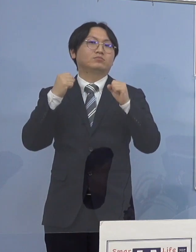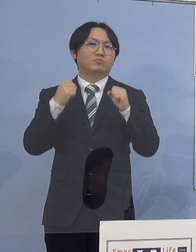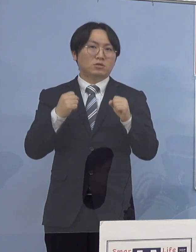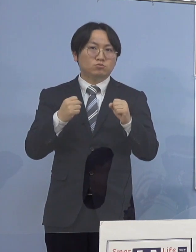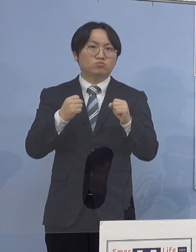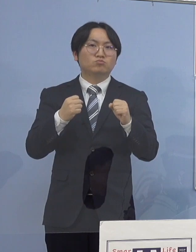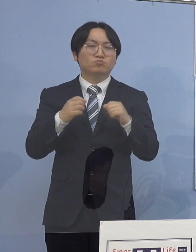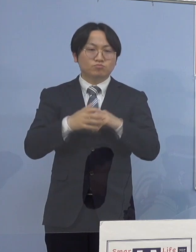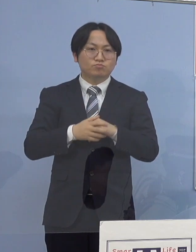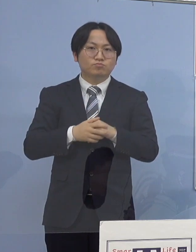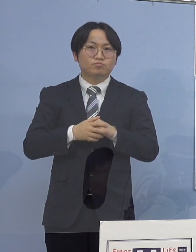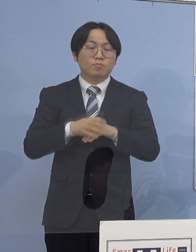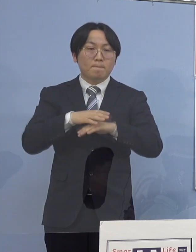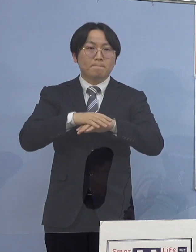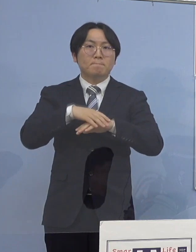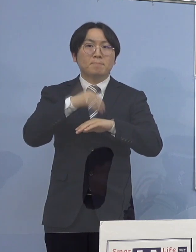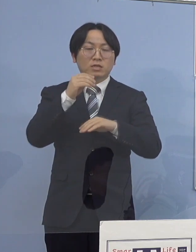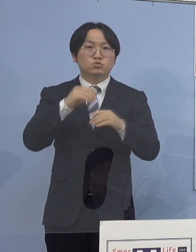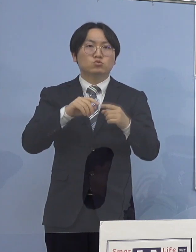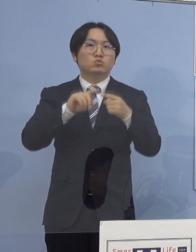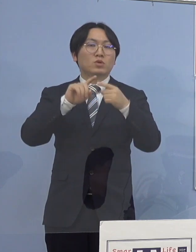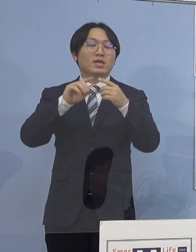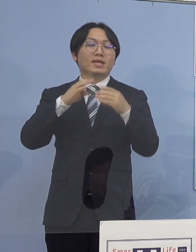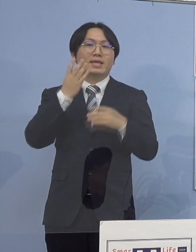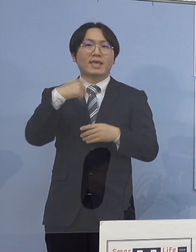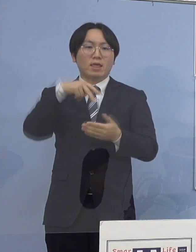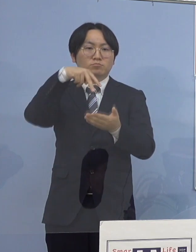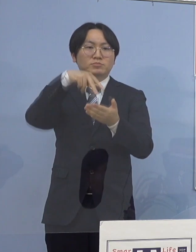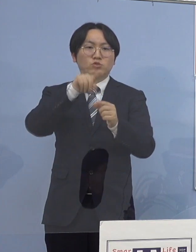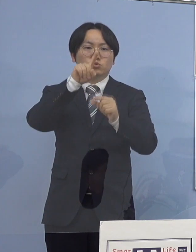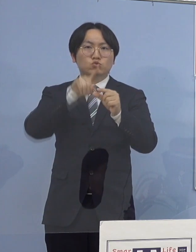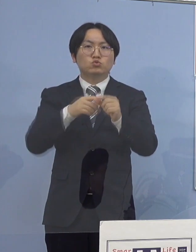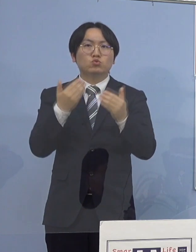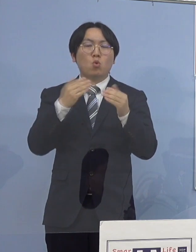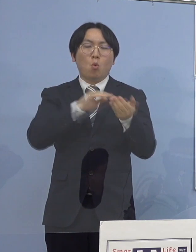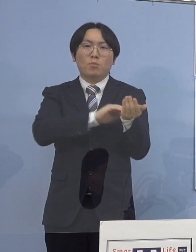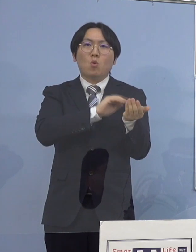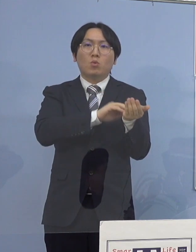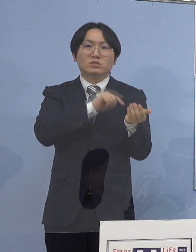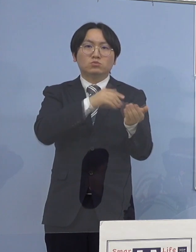まず県立中央病院に勤務する職員については